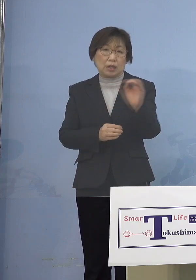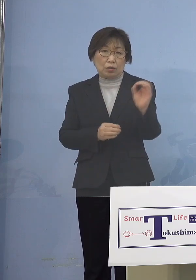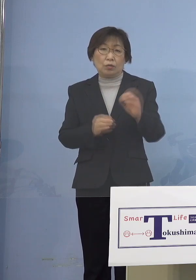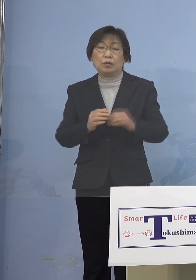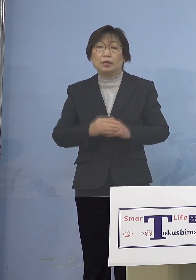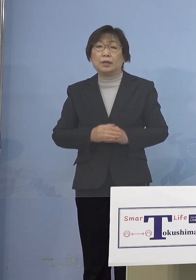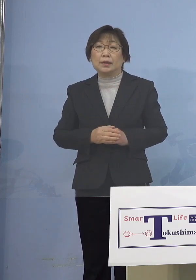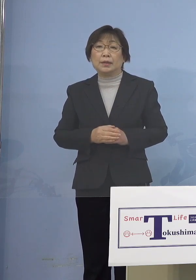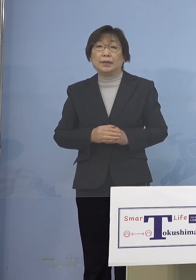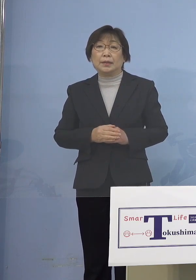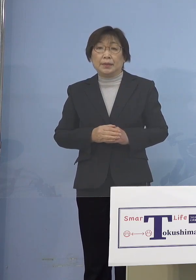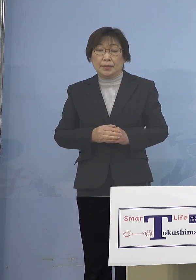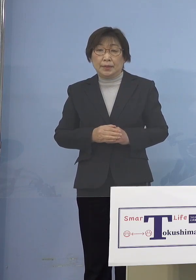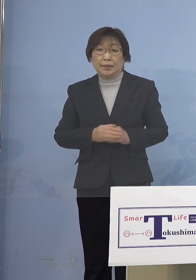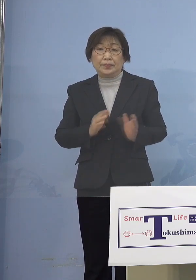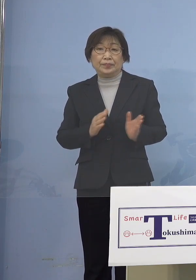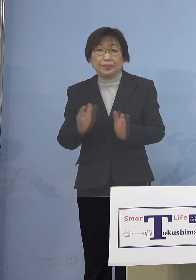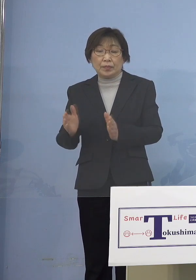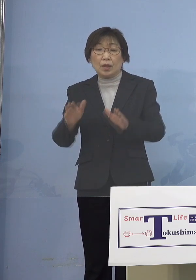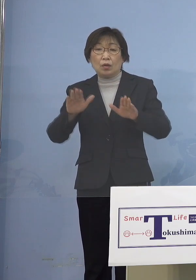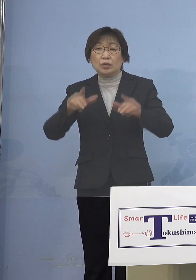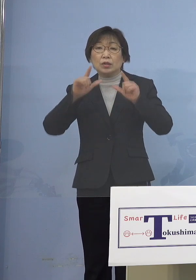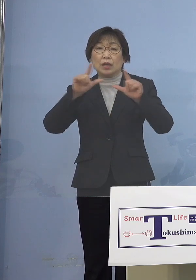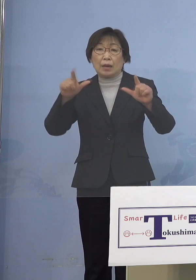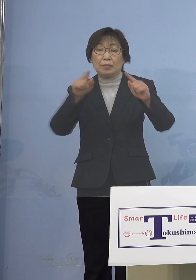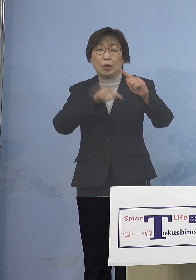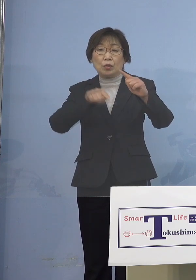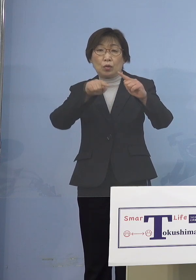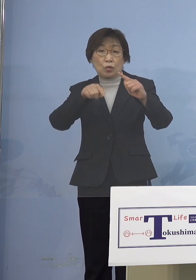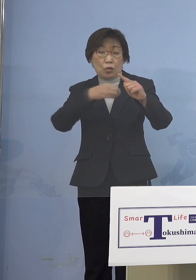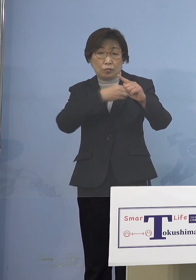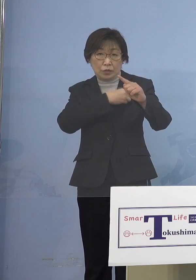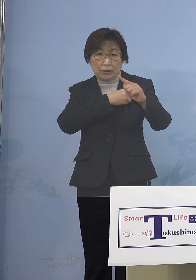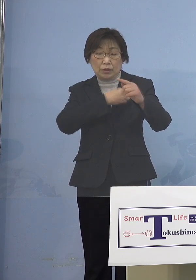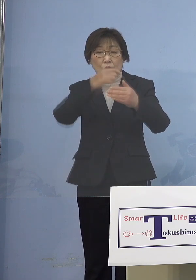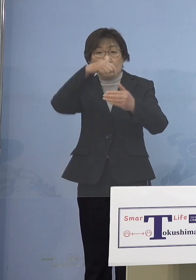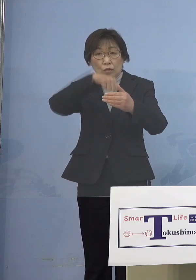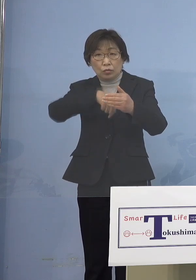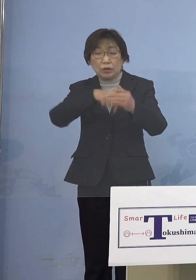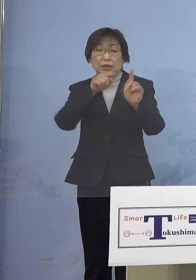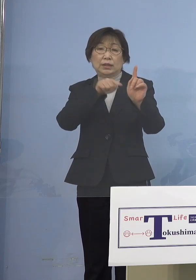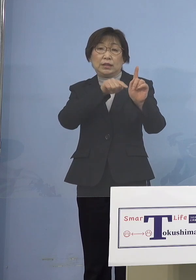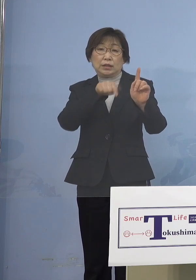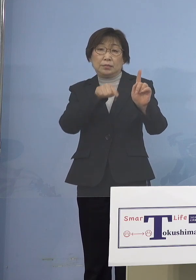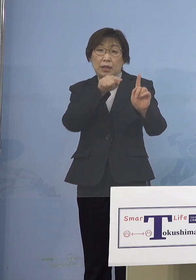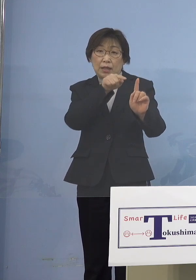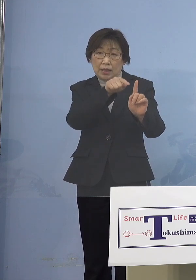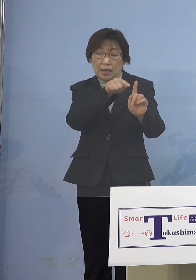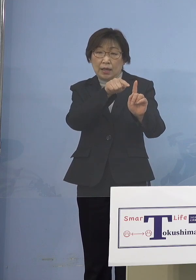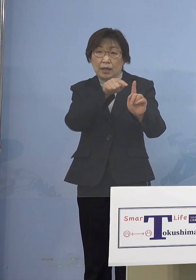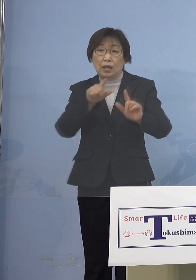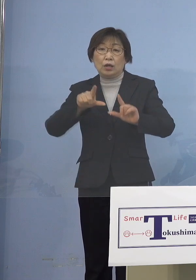それでは本日発表の公務員につきまして そのうち1名が東部圏域の庁舎に